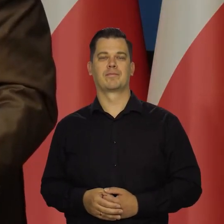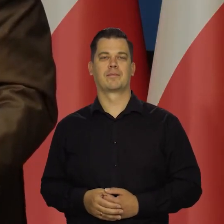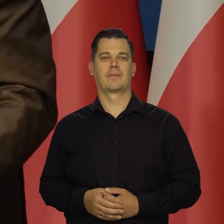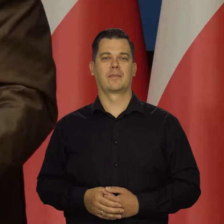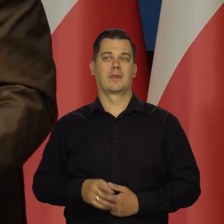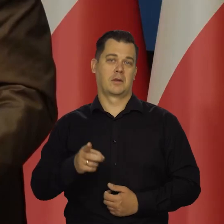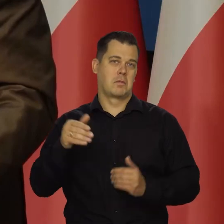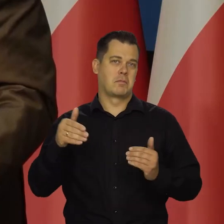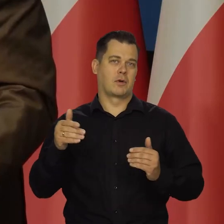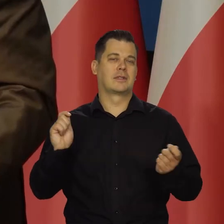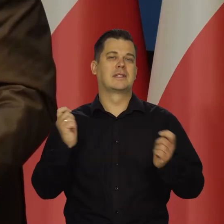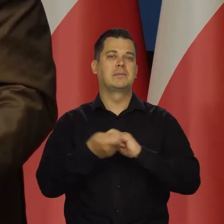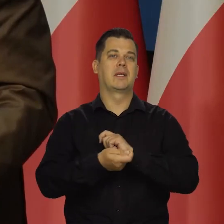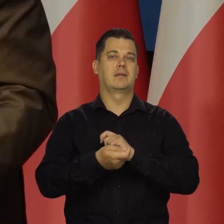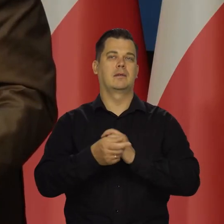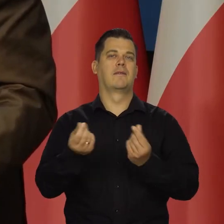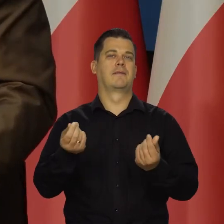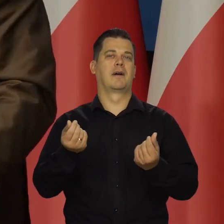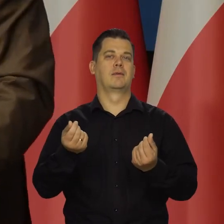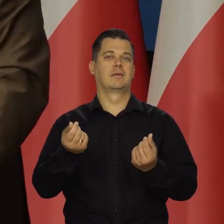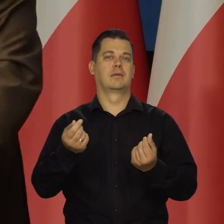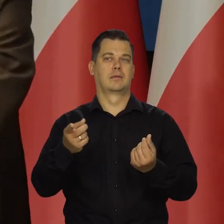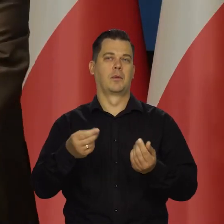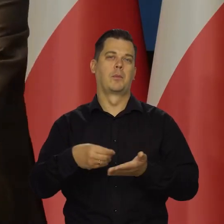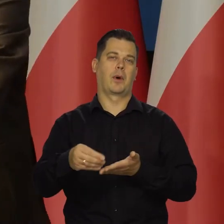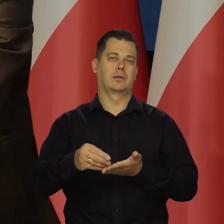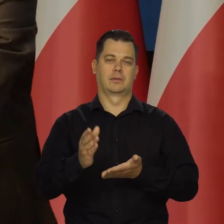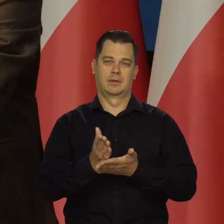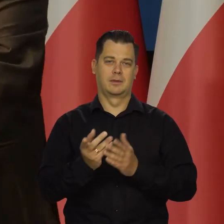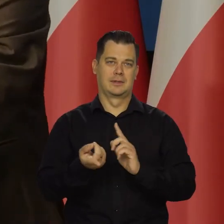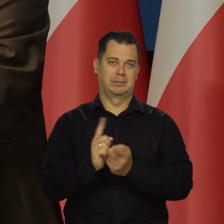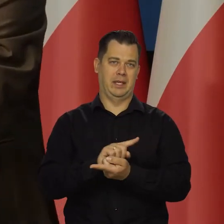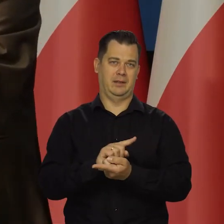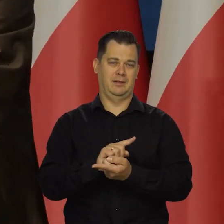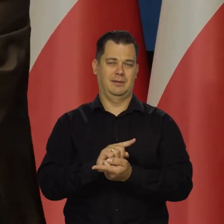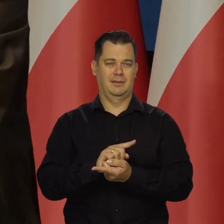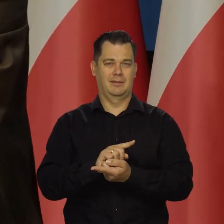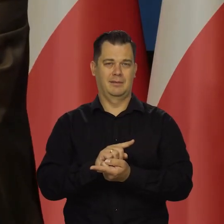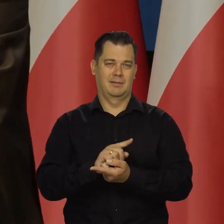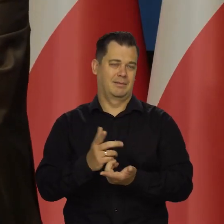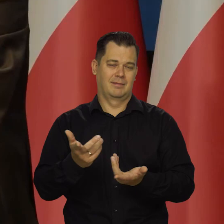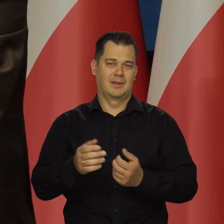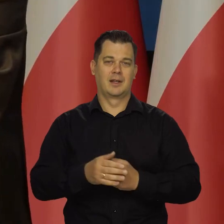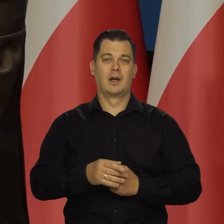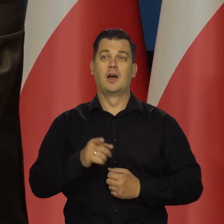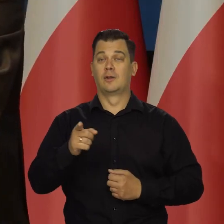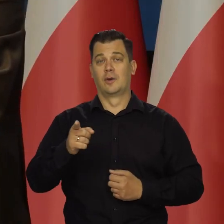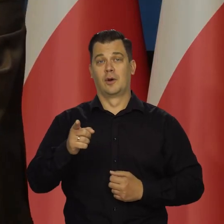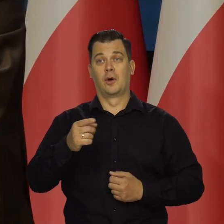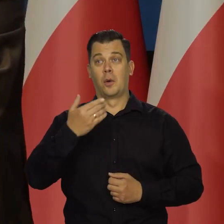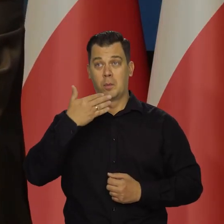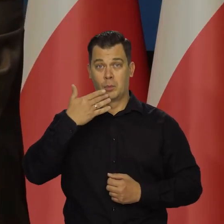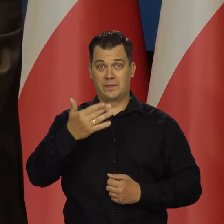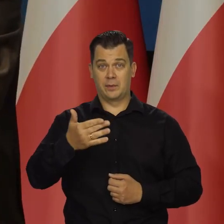Może się zmieni tylko wtedy waluta, w której się będzie płacić, ale na to się nic nie poradzi. To śmiałe oświadczenie,